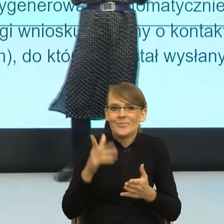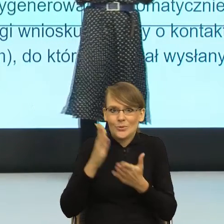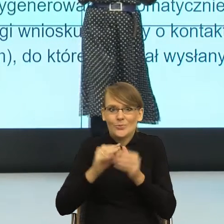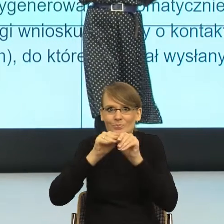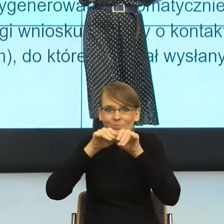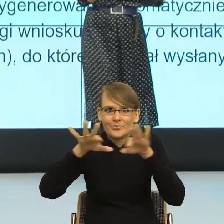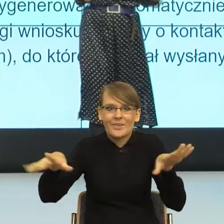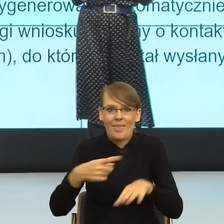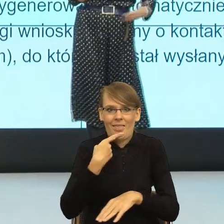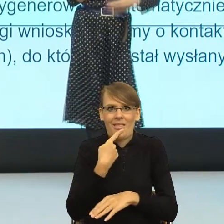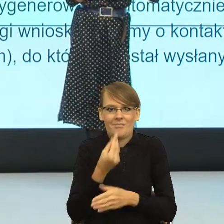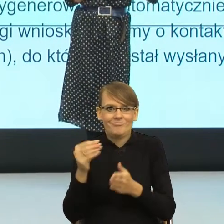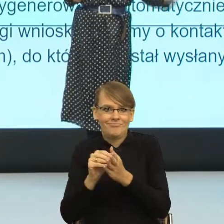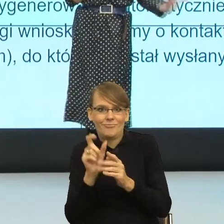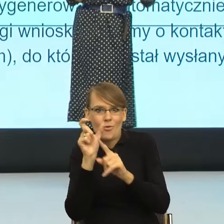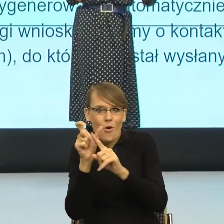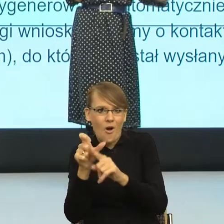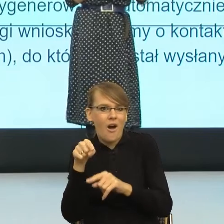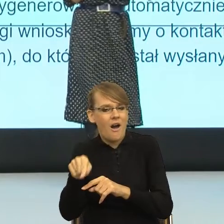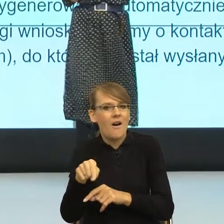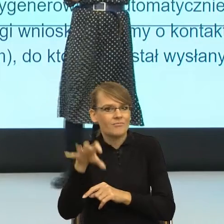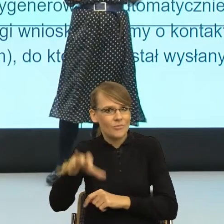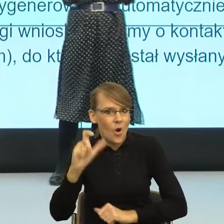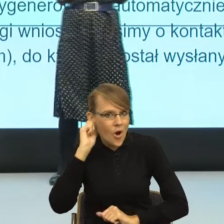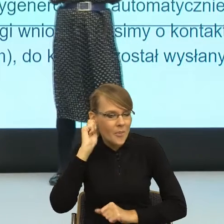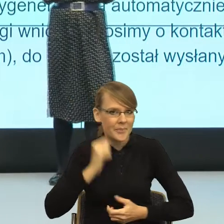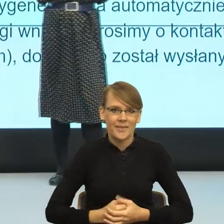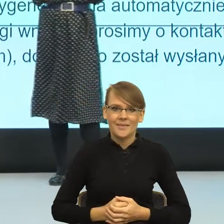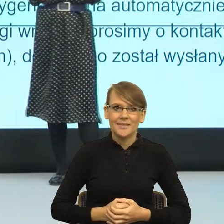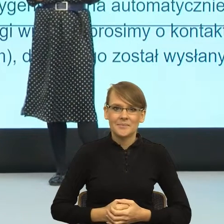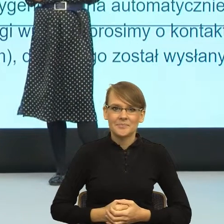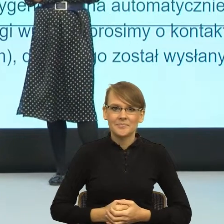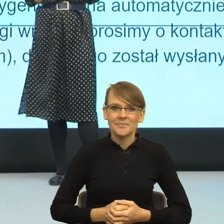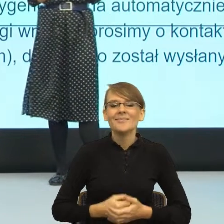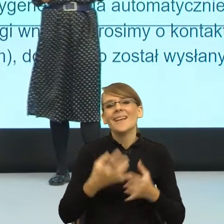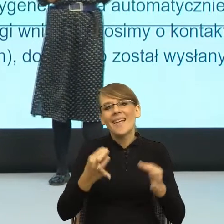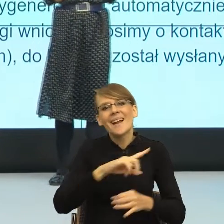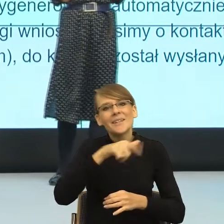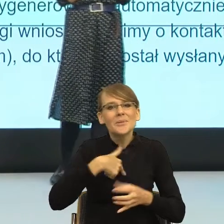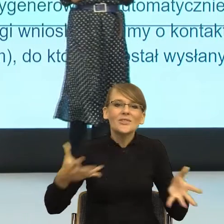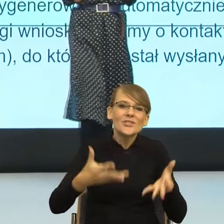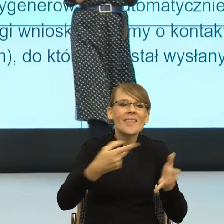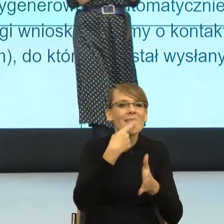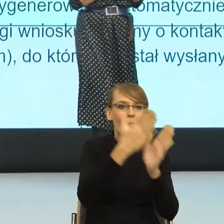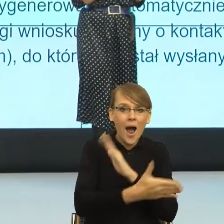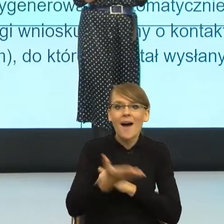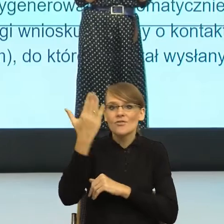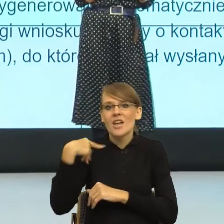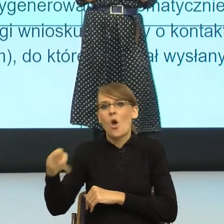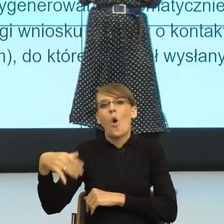I znowu był taki postulat, jak dzisiaj postulujemy prosty język, to tam się pojawił postulat używajmy feminatywów.